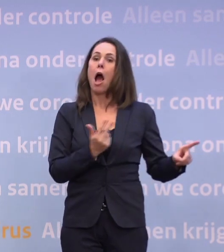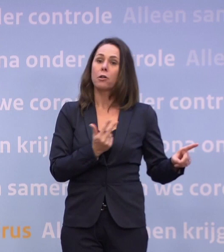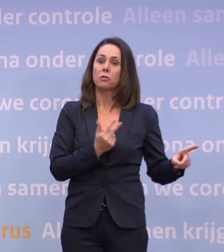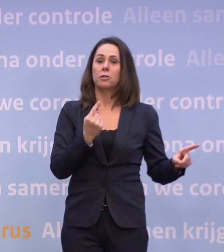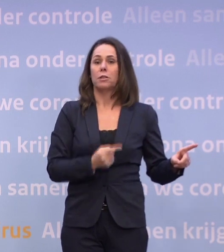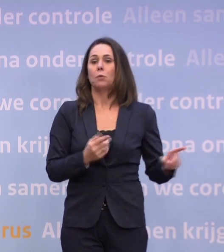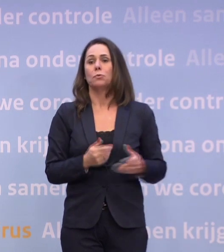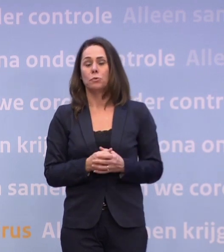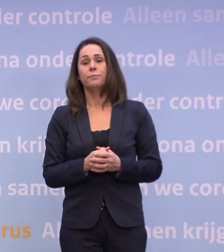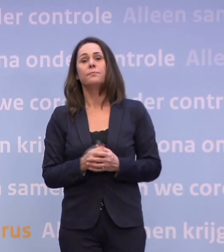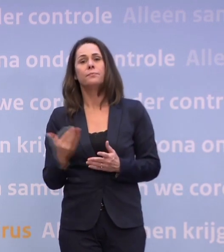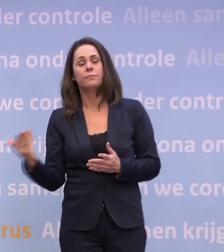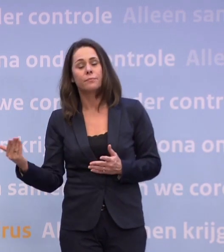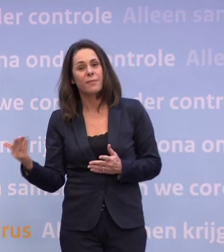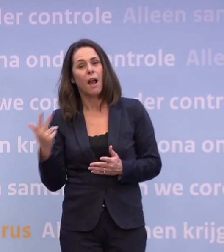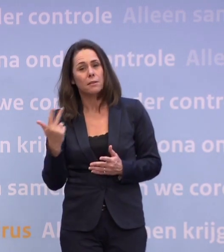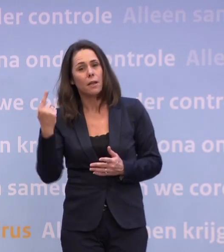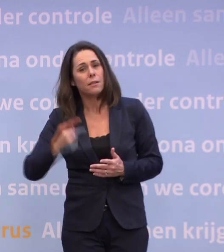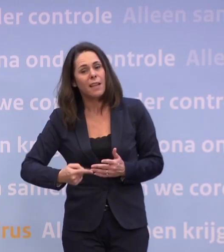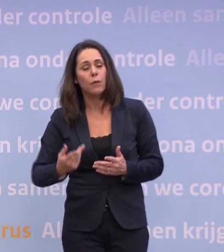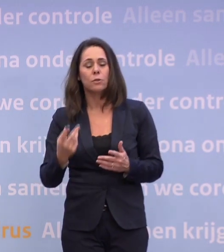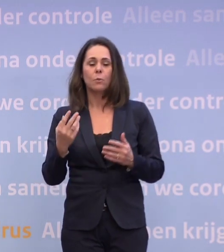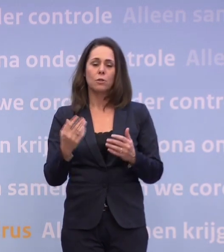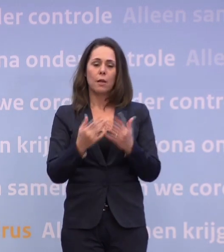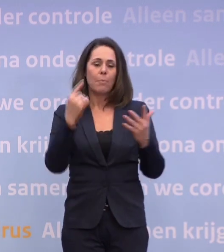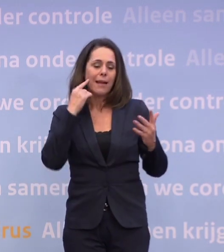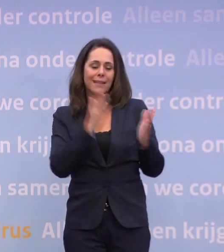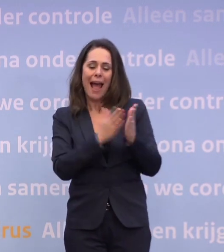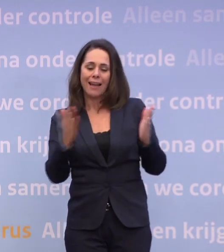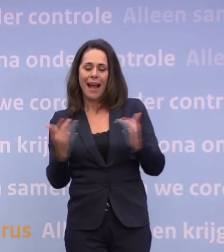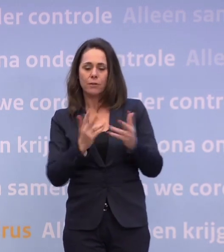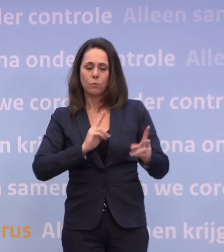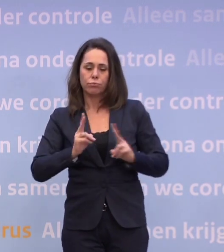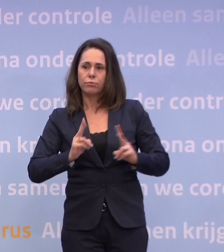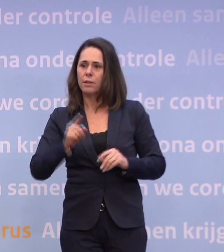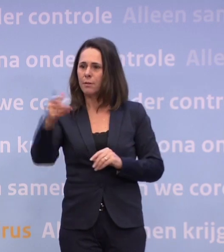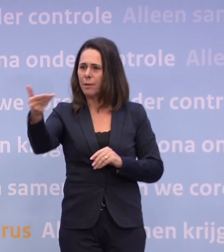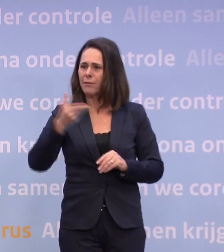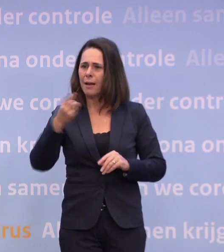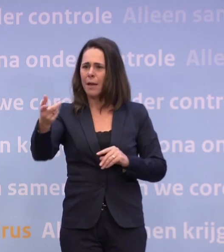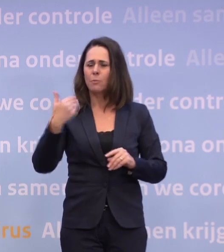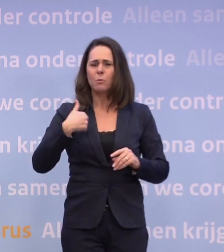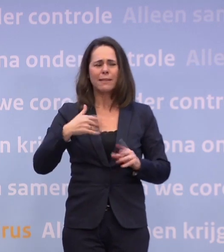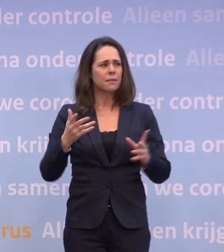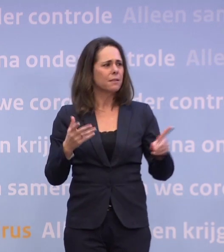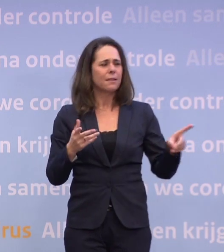En het aantal besmettingen over een aantal dagen gemeten. Dat is dan toch geen waarschuwing... ...die mensen serieus gaan nemen als ze niet weten wanneer.